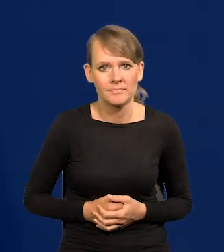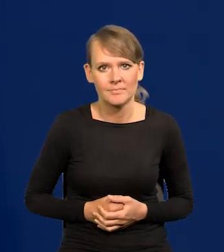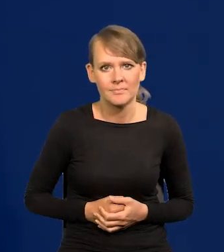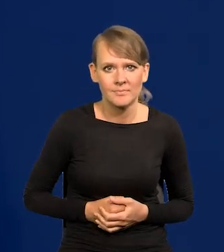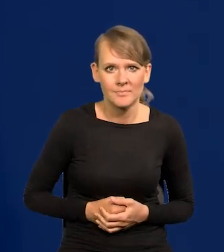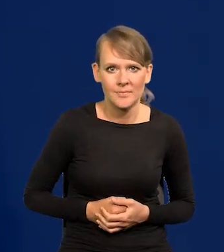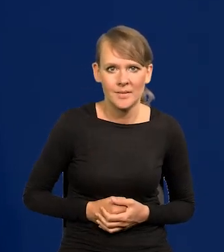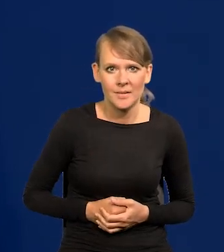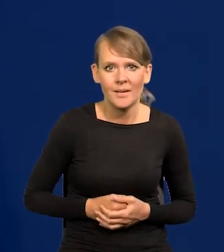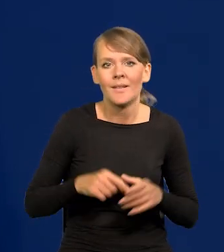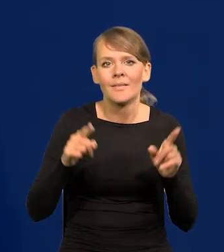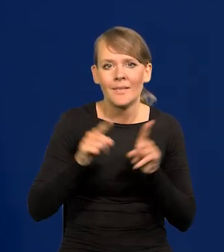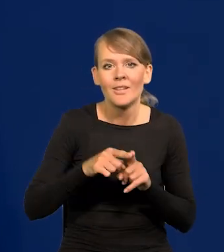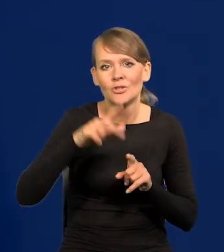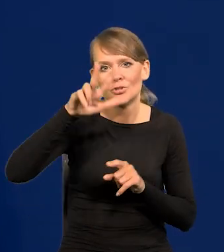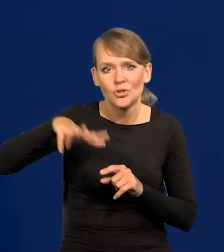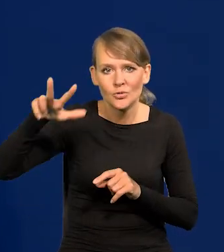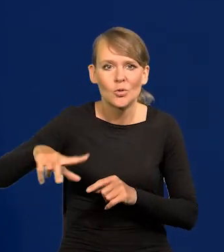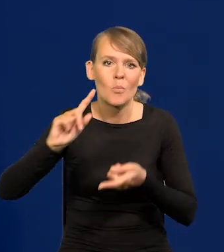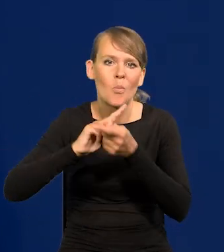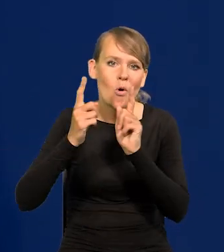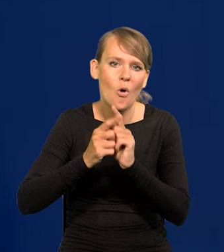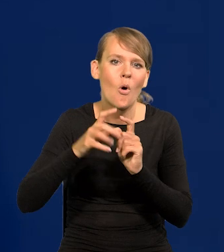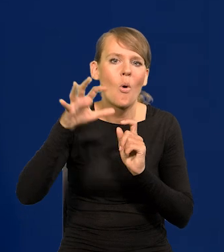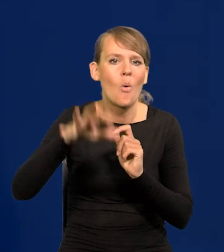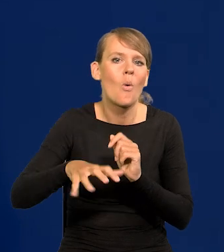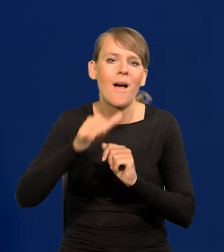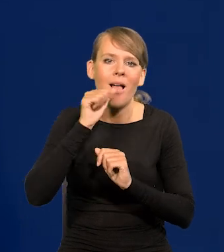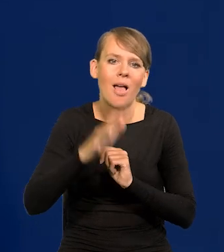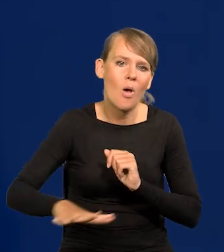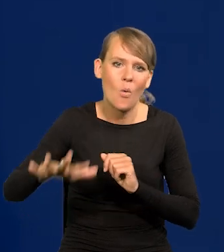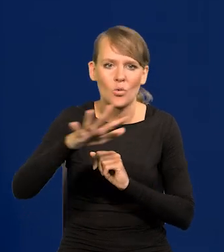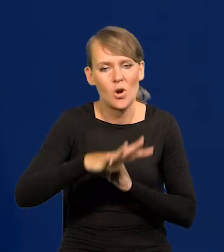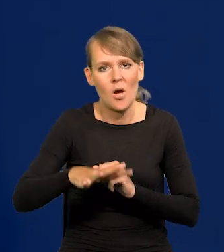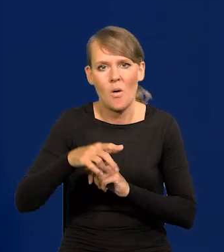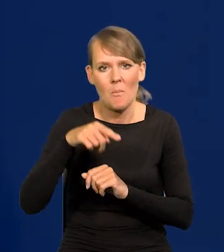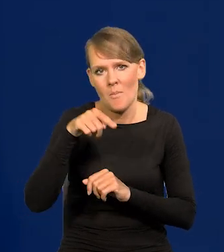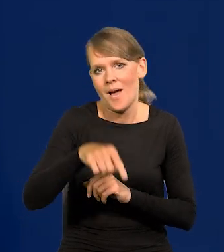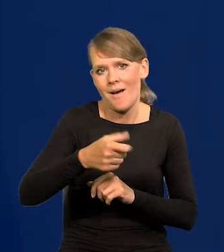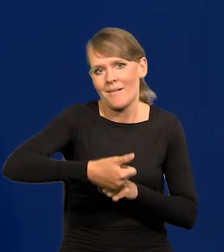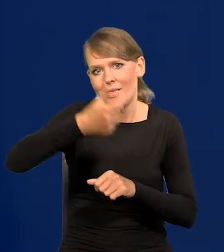Co trzy miesiące jest też spotkanie europejskich liderów banków centralnych. Tak to się dzieje.